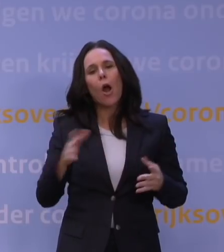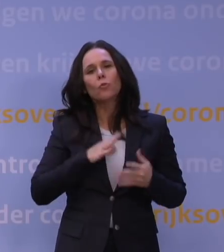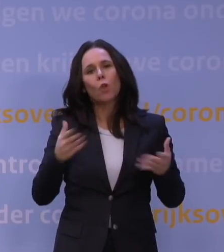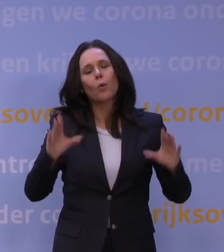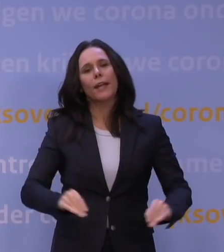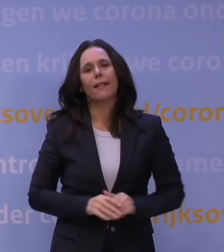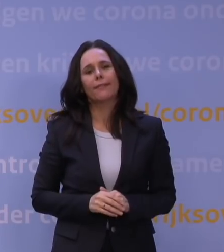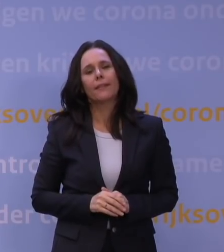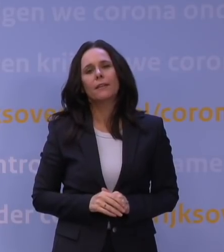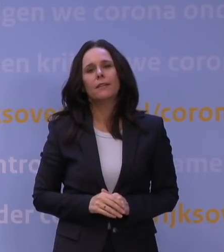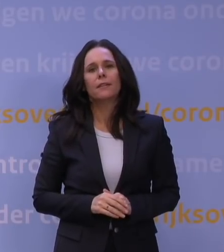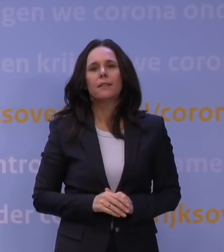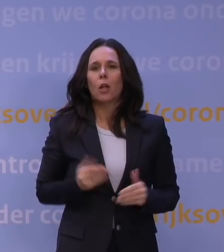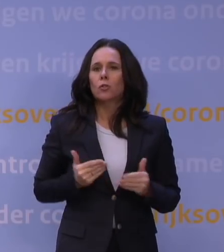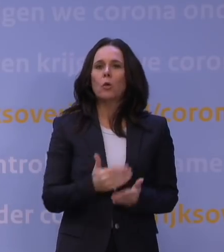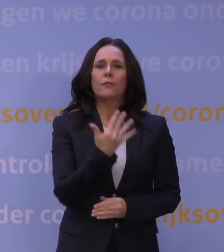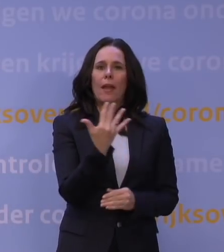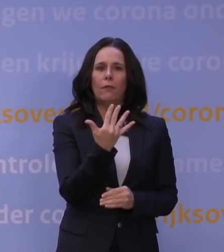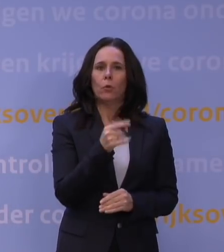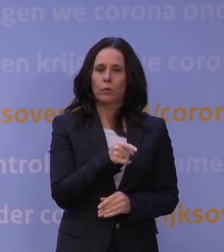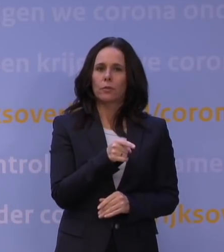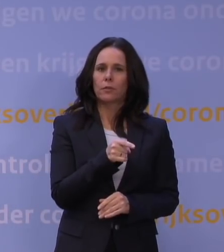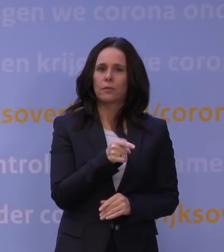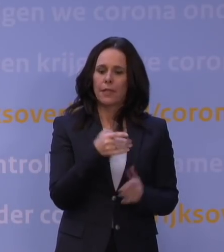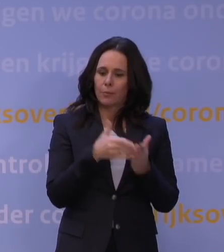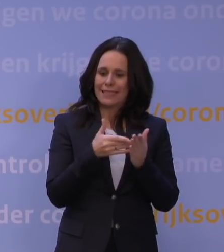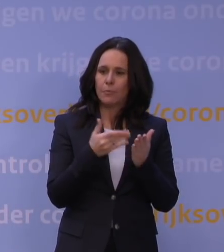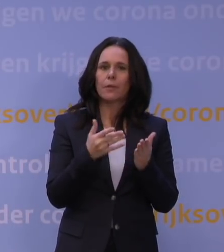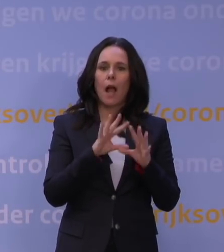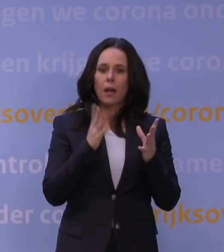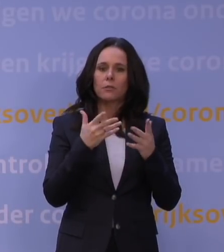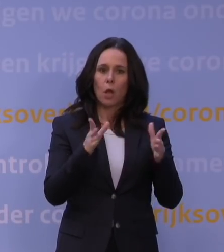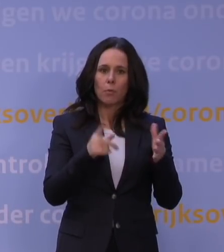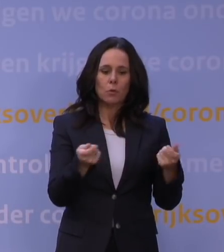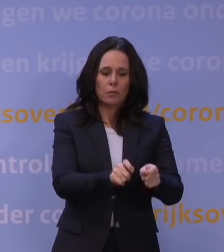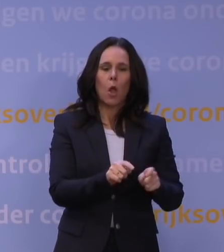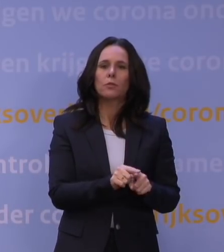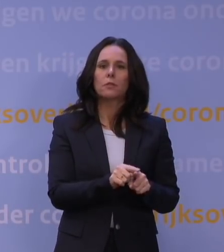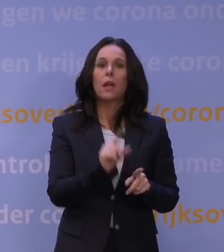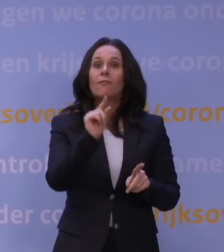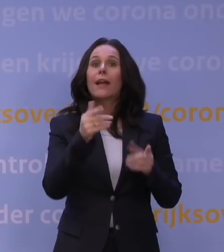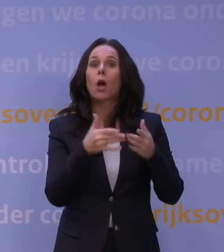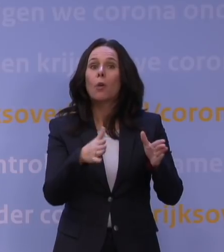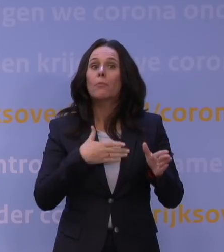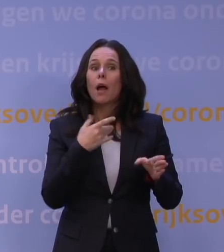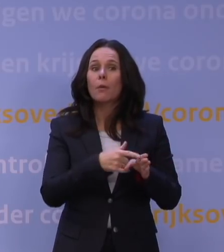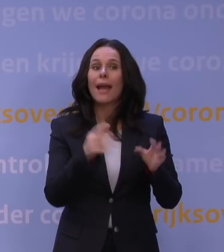dus tot vijf uur is in principe... moet alles wat open mag, dicht zijn. Er mag heel weinig open, maar voor de essentiële dienstverlening,